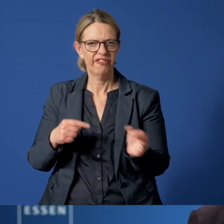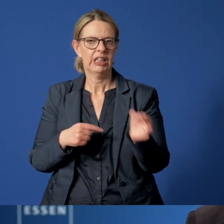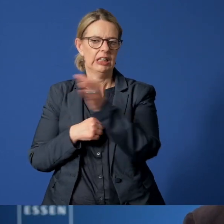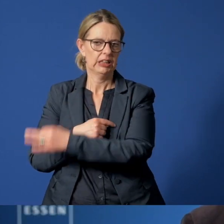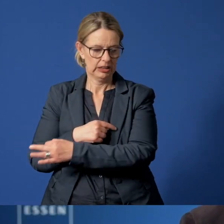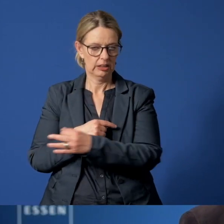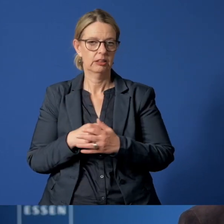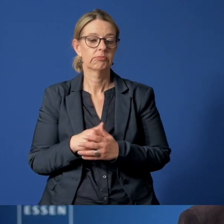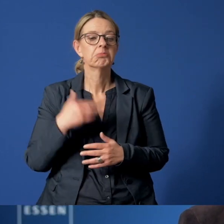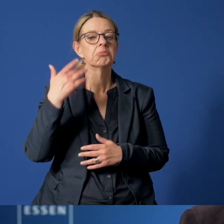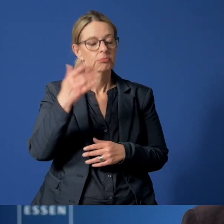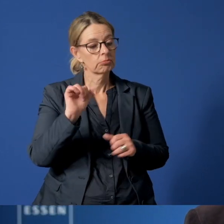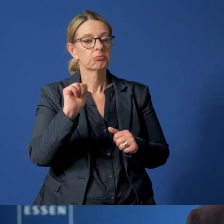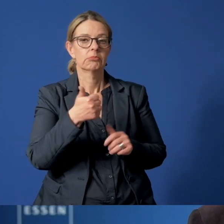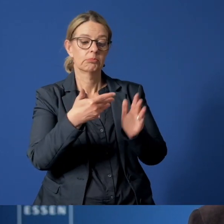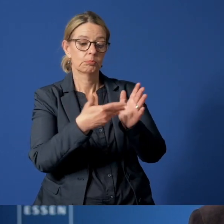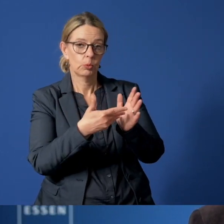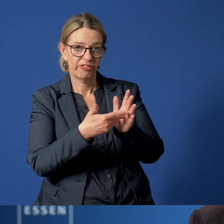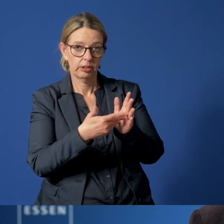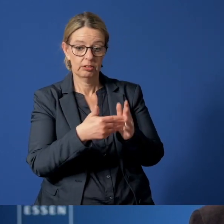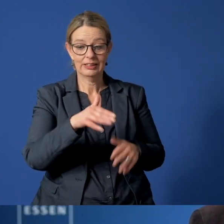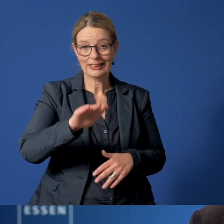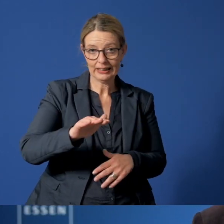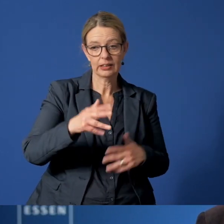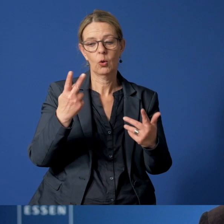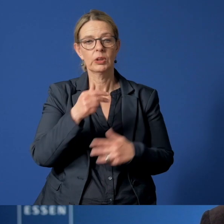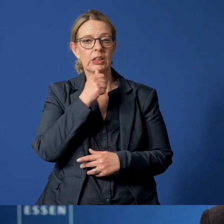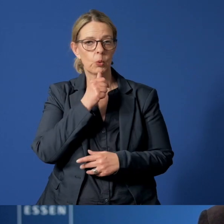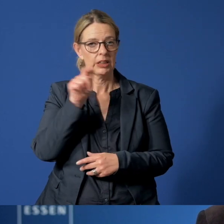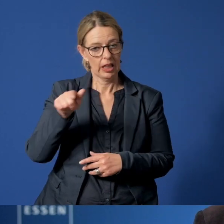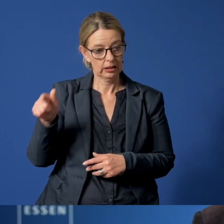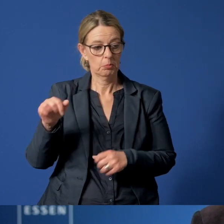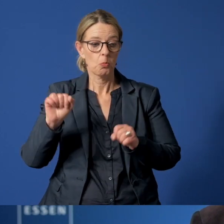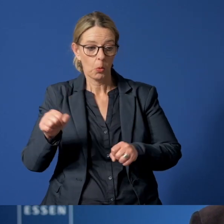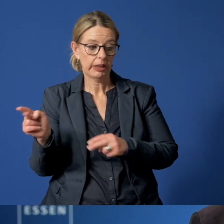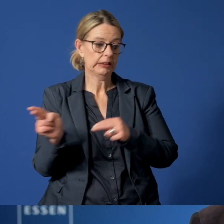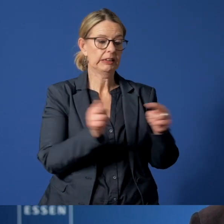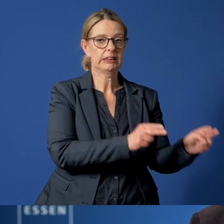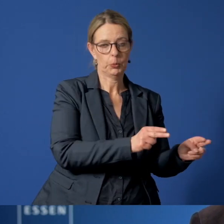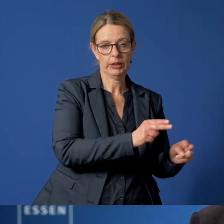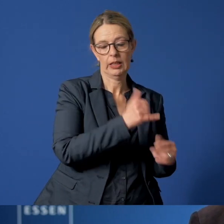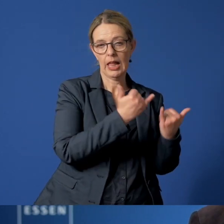Dann wird geprüft, ob und wann das Kind oder der Jugendliche wieder zu den Eltern zurückkehren kann.